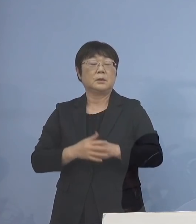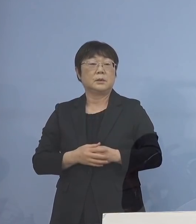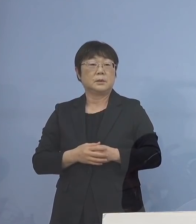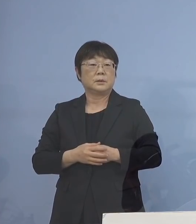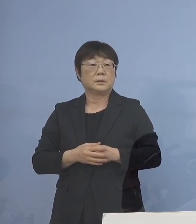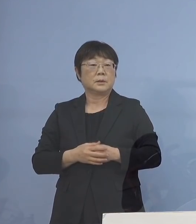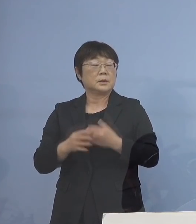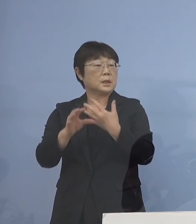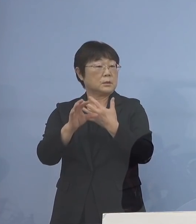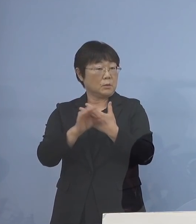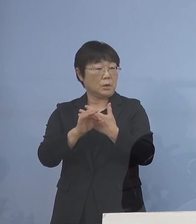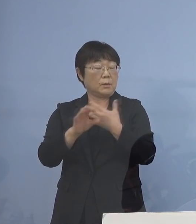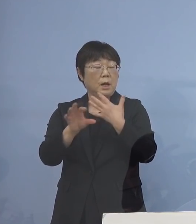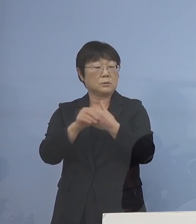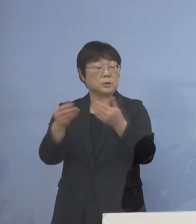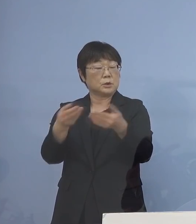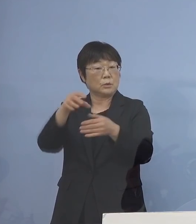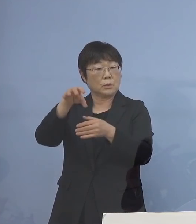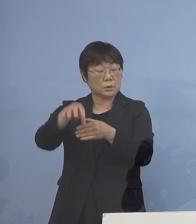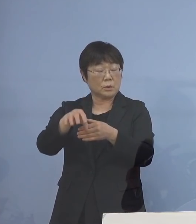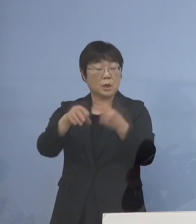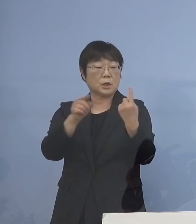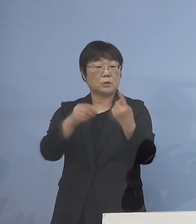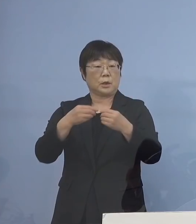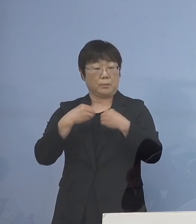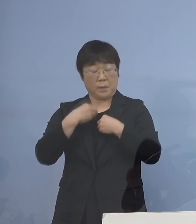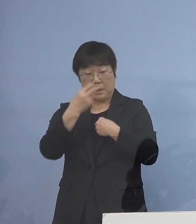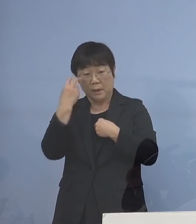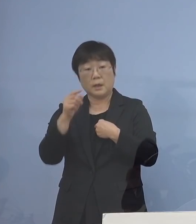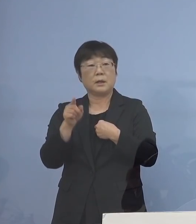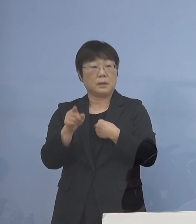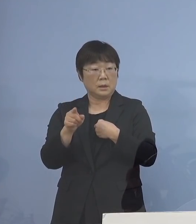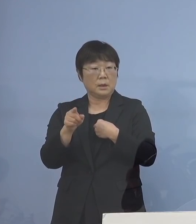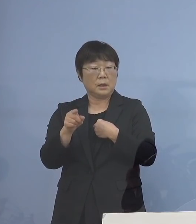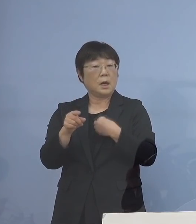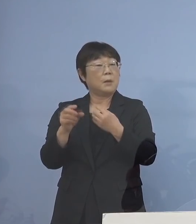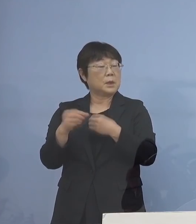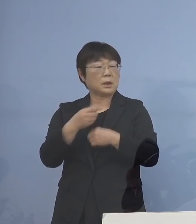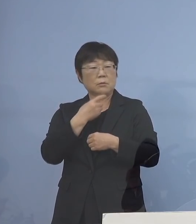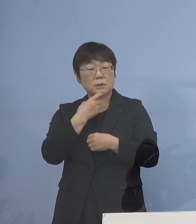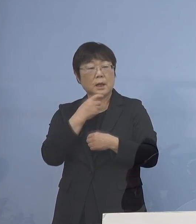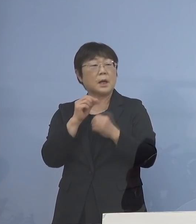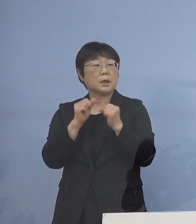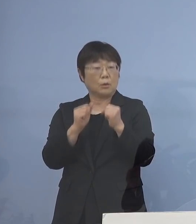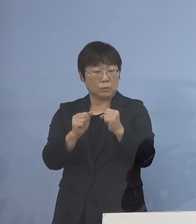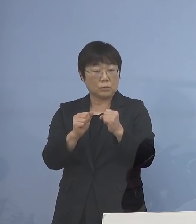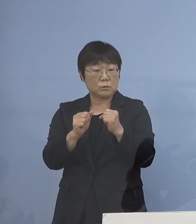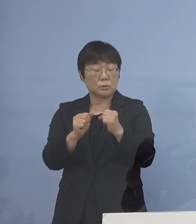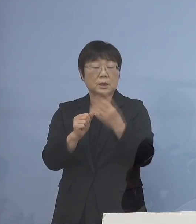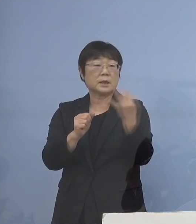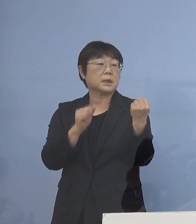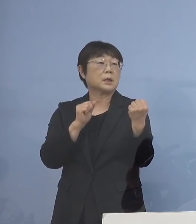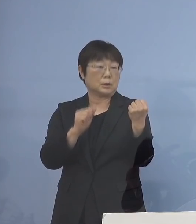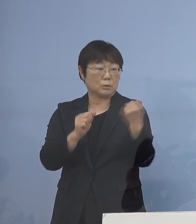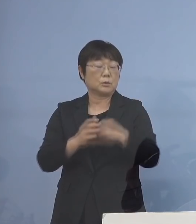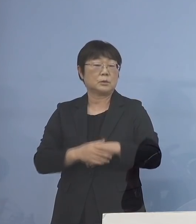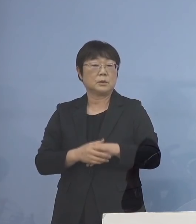例えば、ある事業所で 1人感染者が出ました あるいは疑い者がいます 複数といった場合については